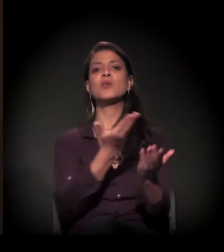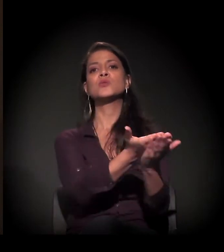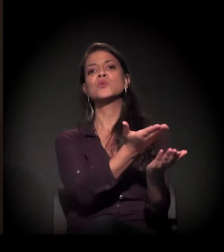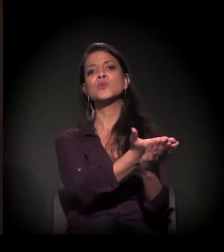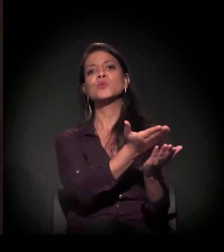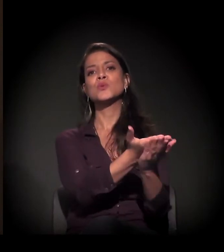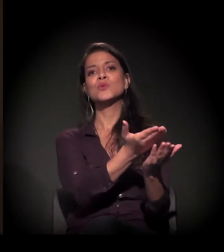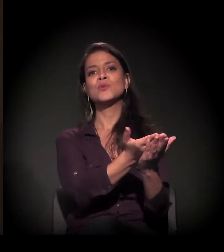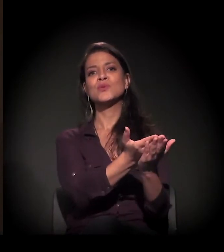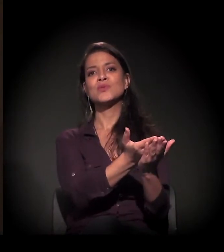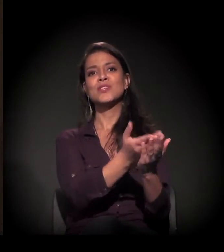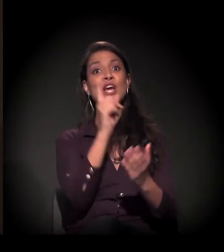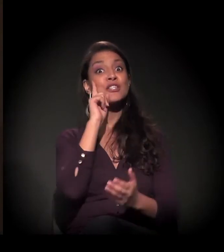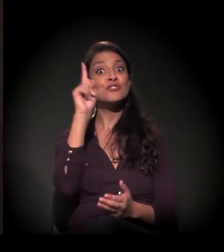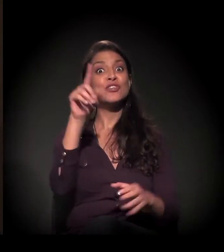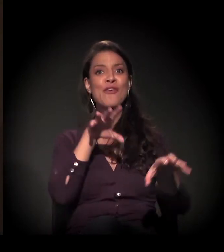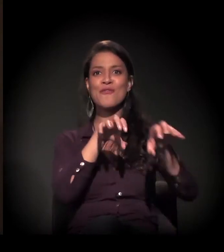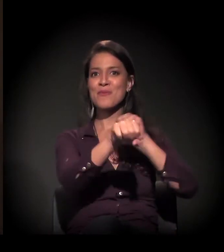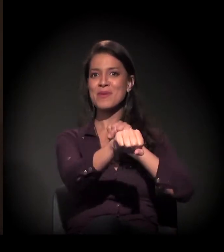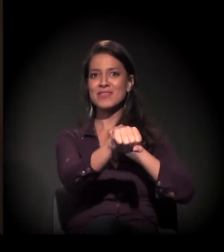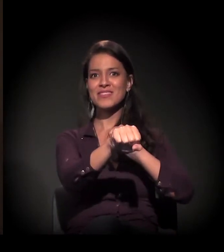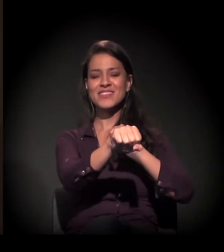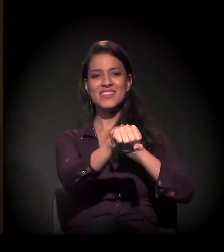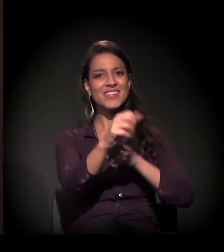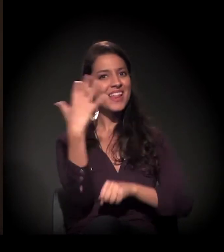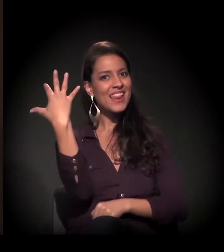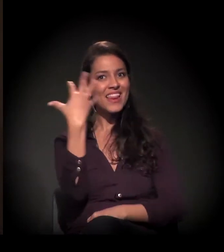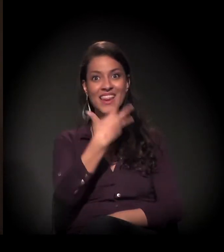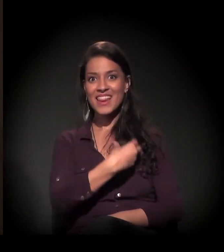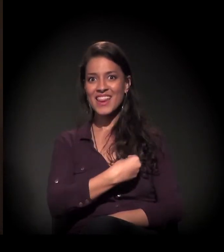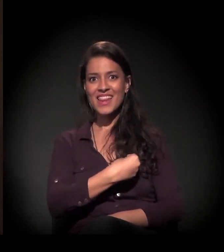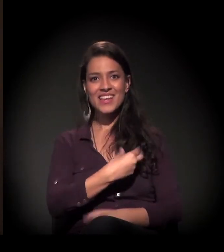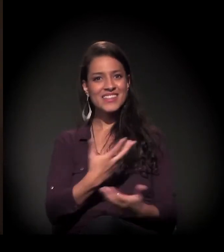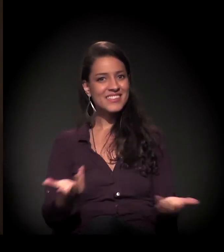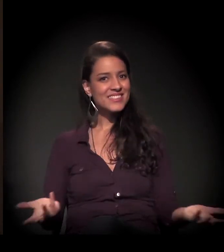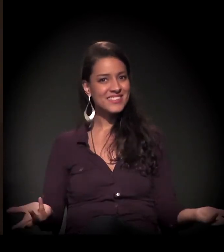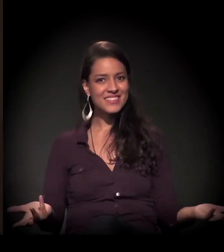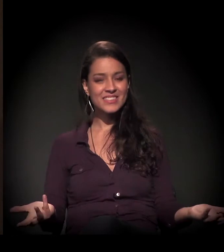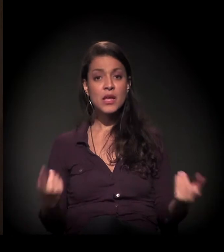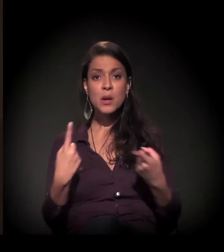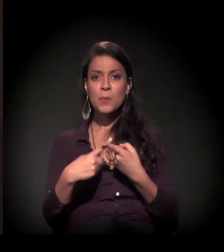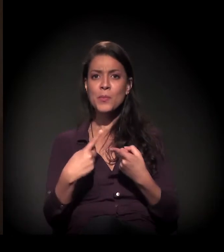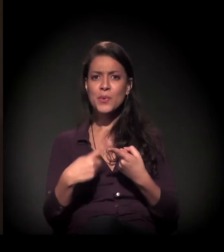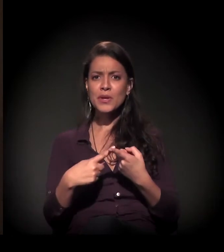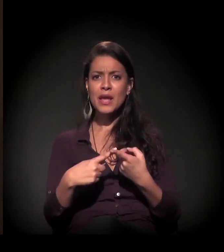na formatura deles, era tão lindo porque aquele pedaço de papel,